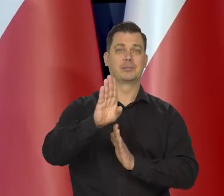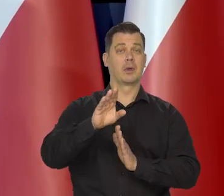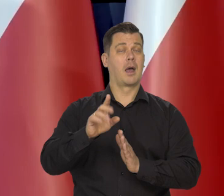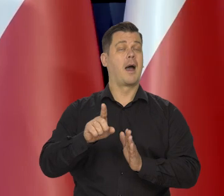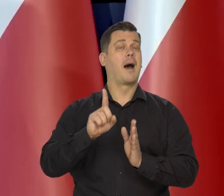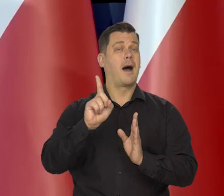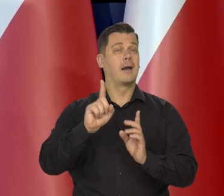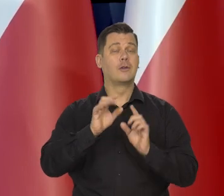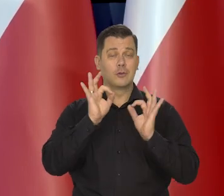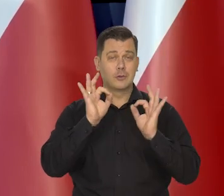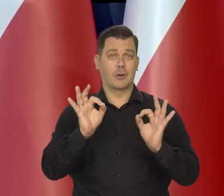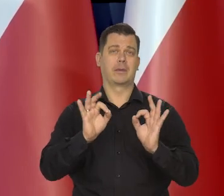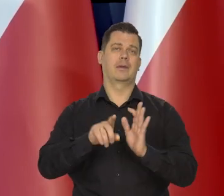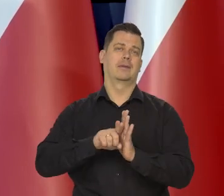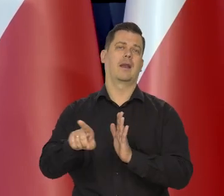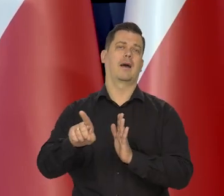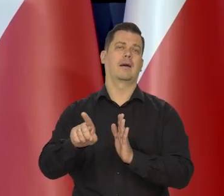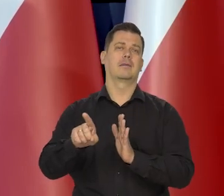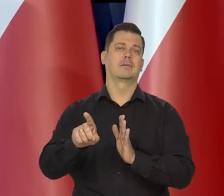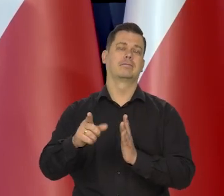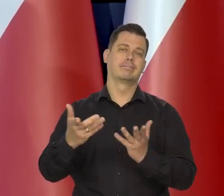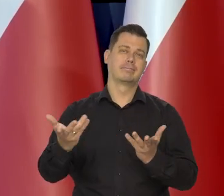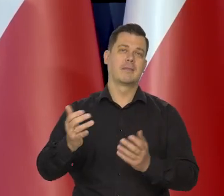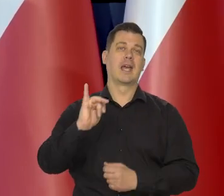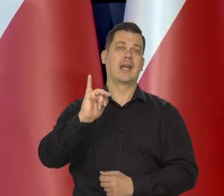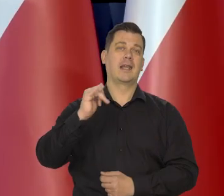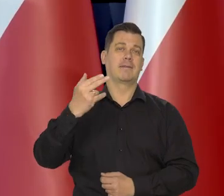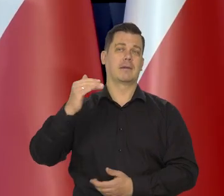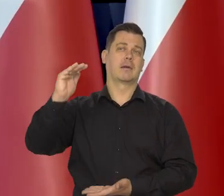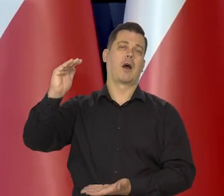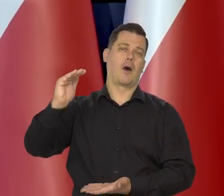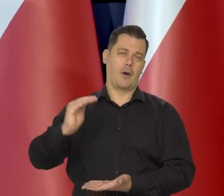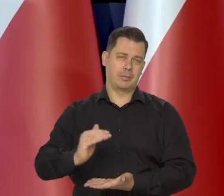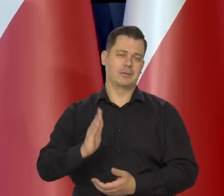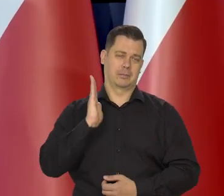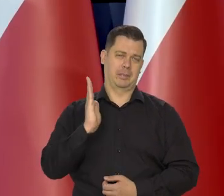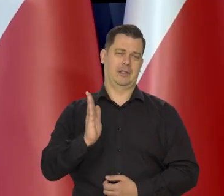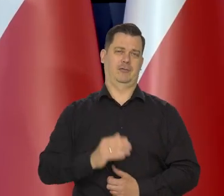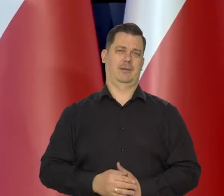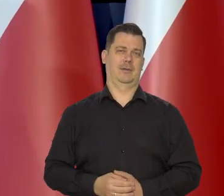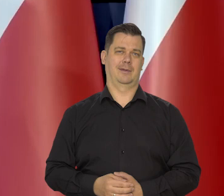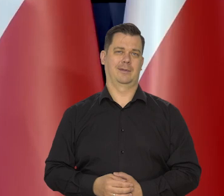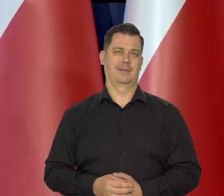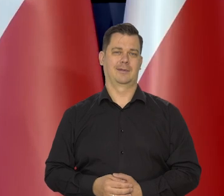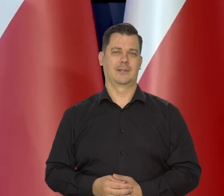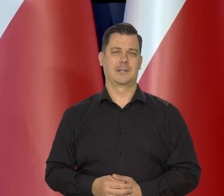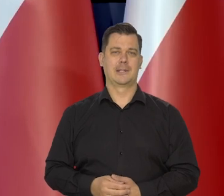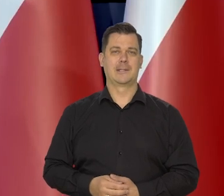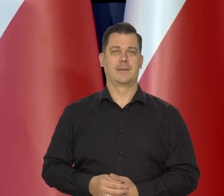ale korzystne z punktu dezinflacji z punktu obniżania się inflacji,